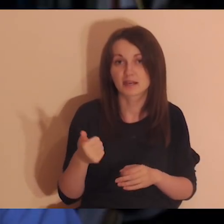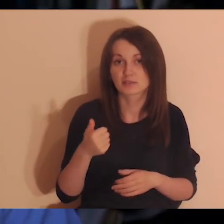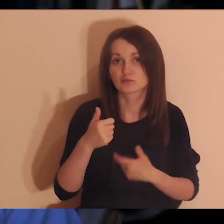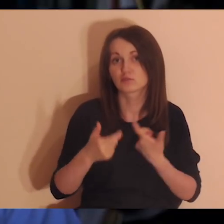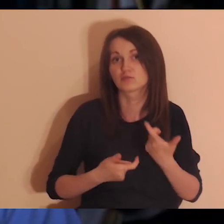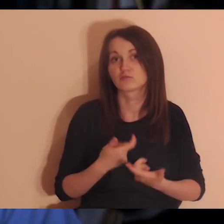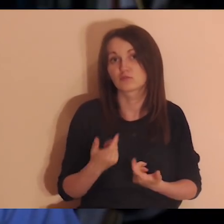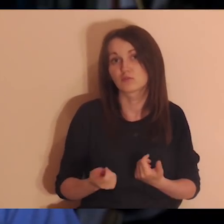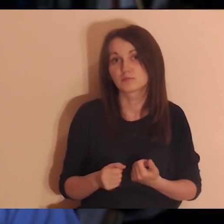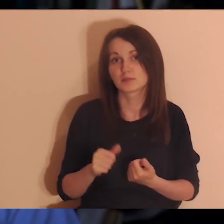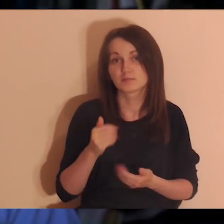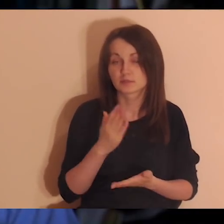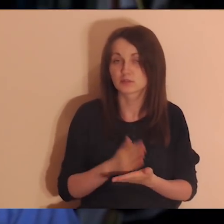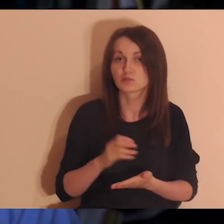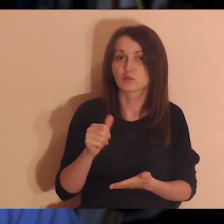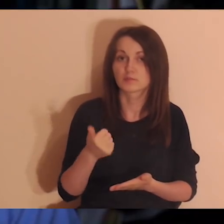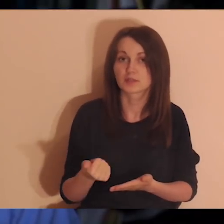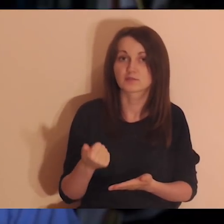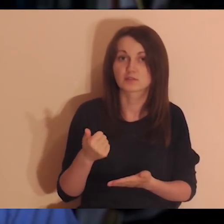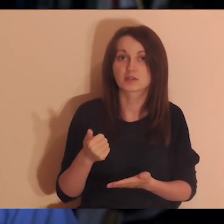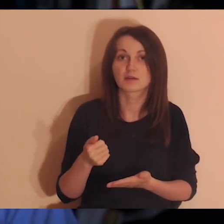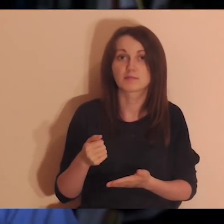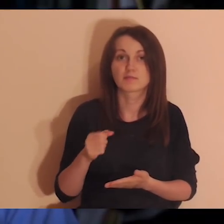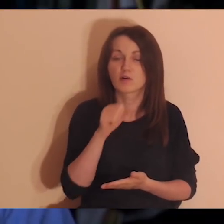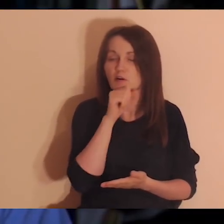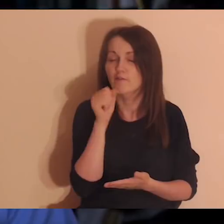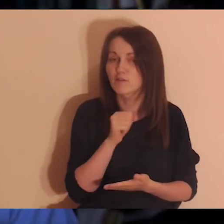(to jest taka zasada bardzo ważna), ale w tej jednej piszemy,